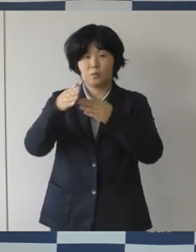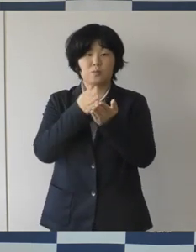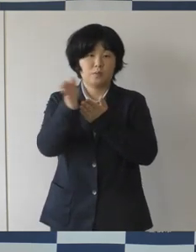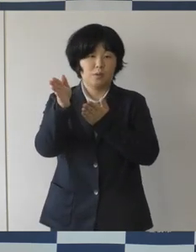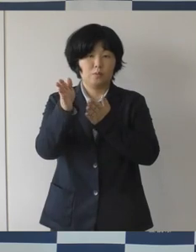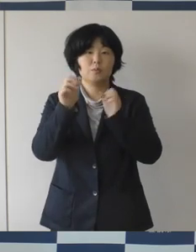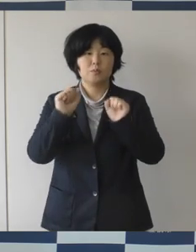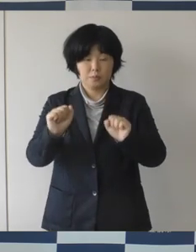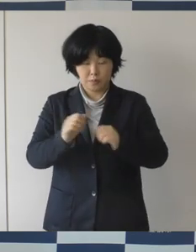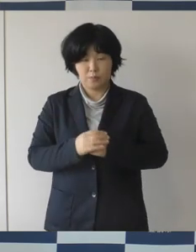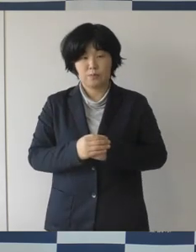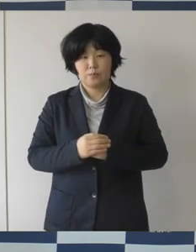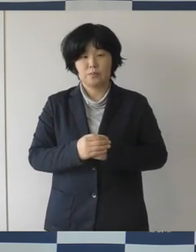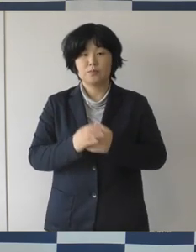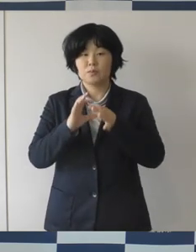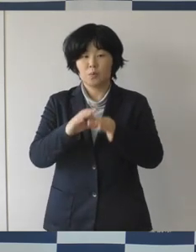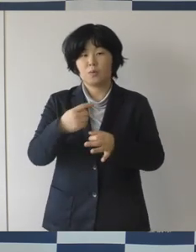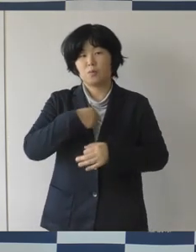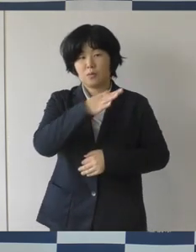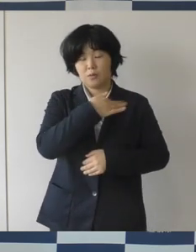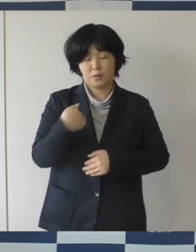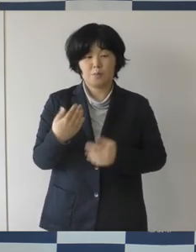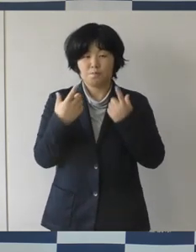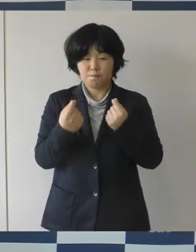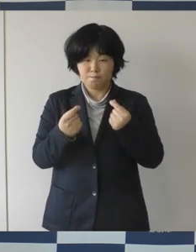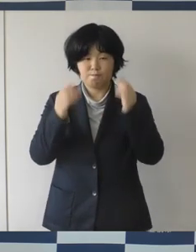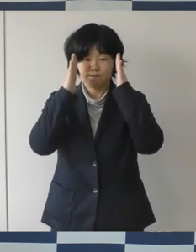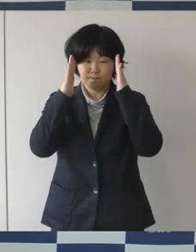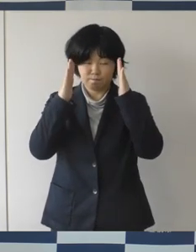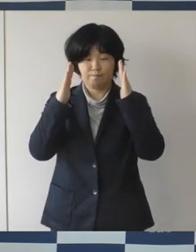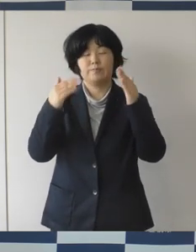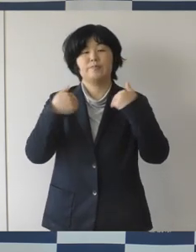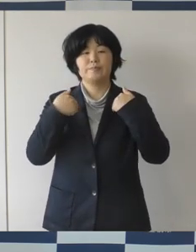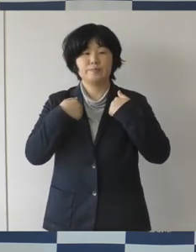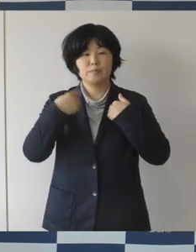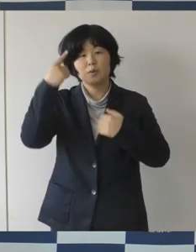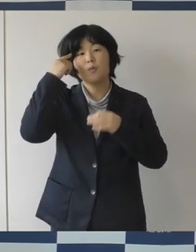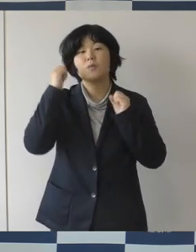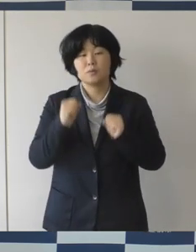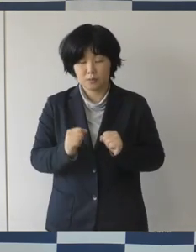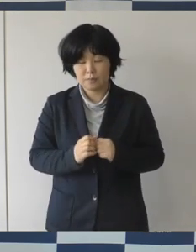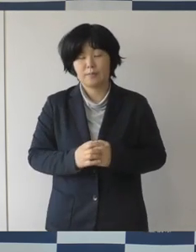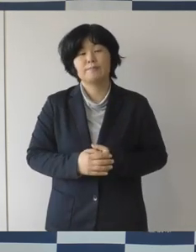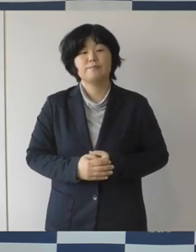我々もしっかり頑張っていきたいなと思っています。